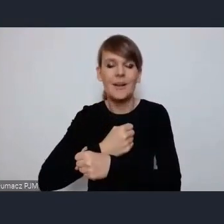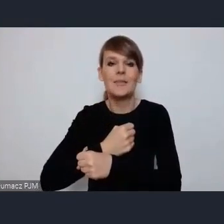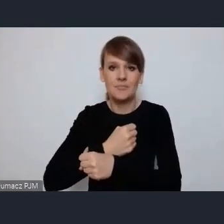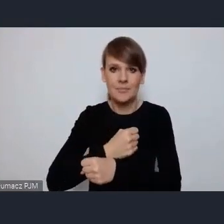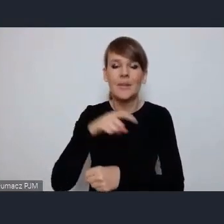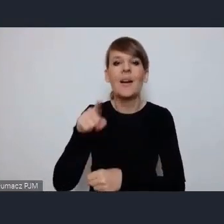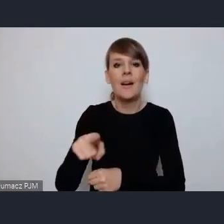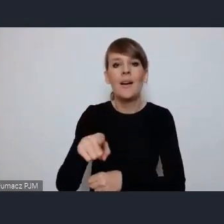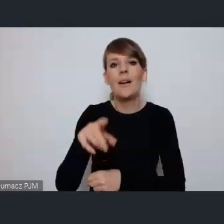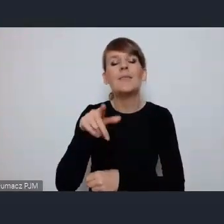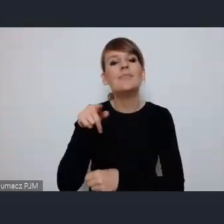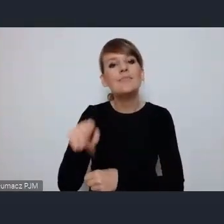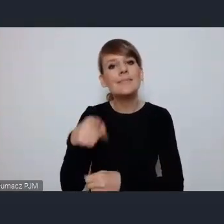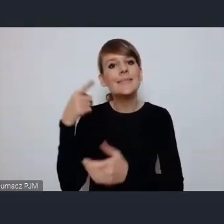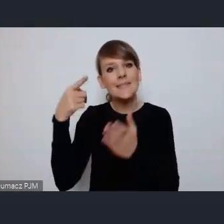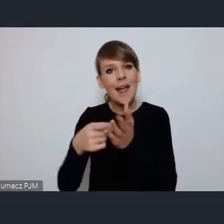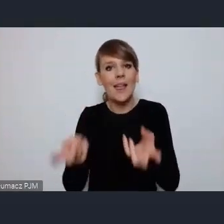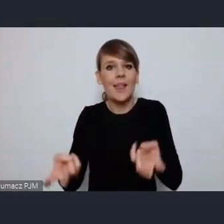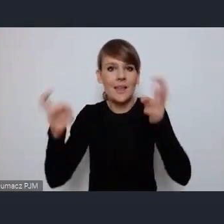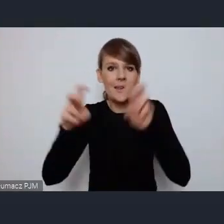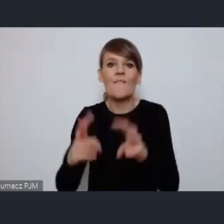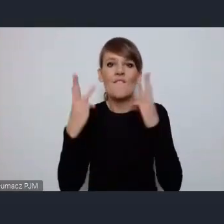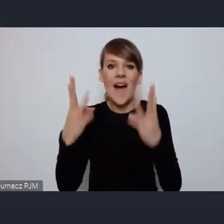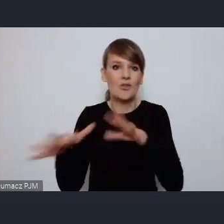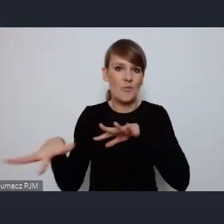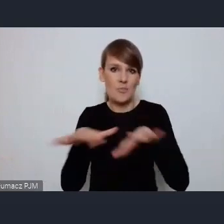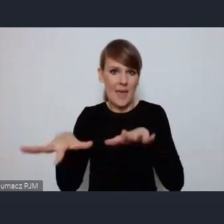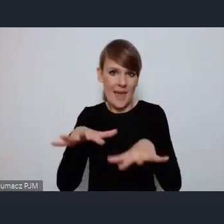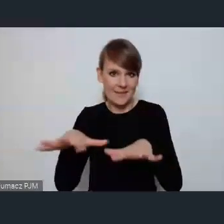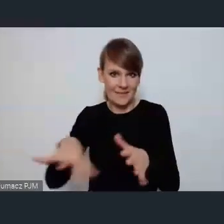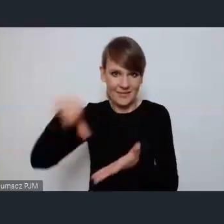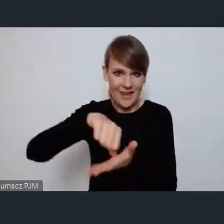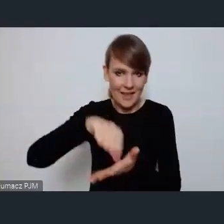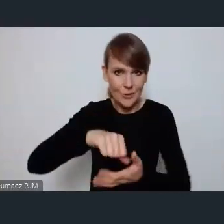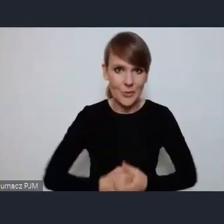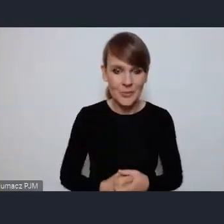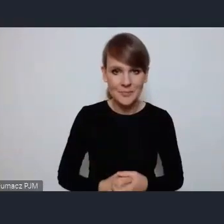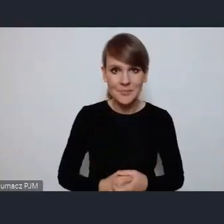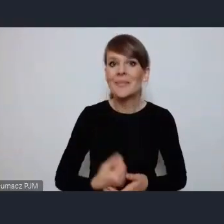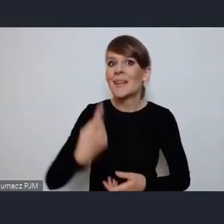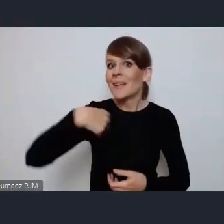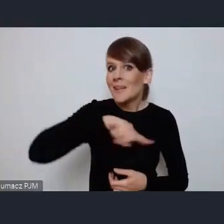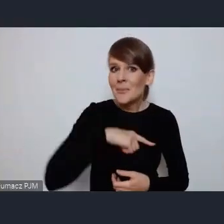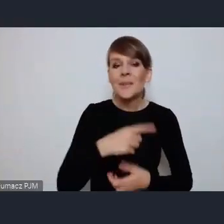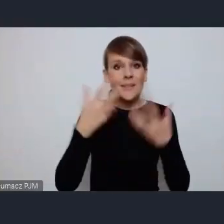tak naprawdę powstania tego najważniejszego miejsca w mieście. i I chcielibyśmy się jak najbardziej zaangażować w Światowe